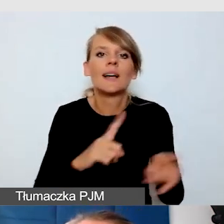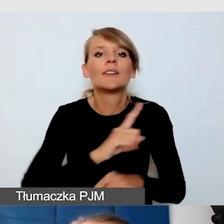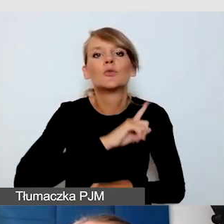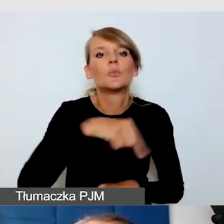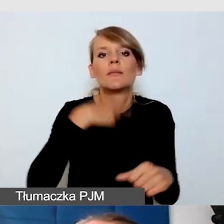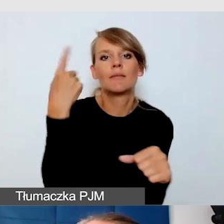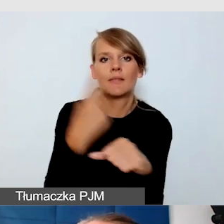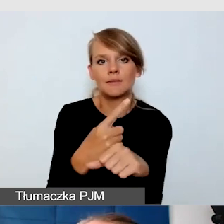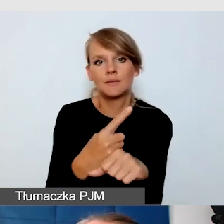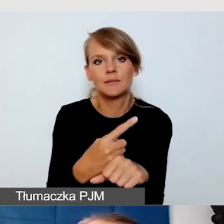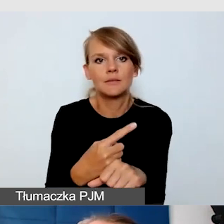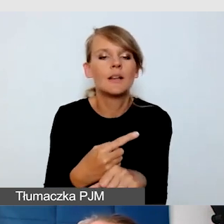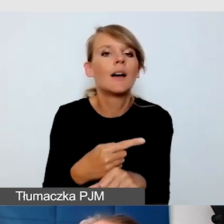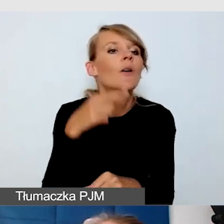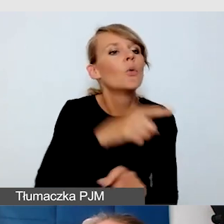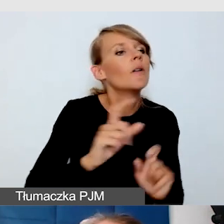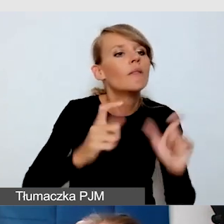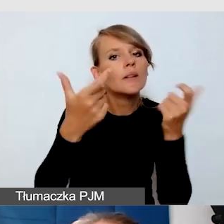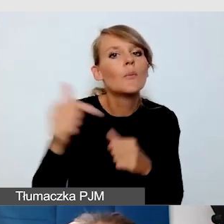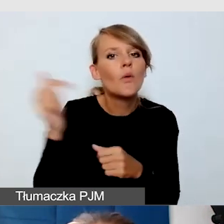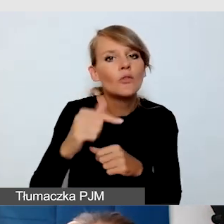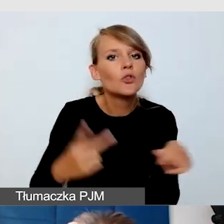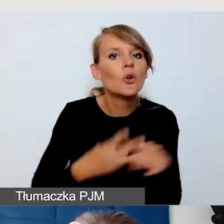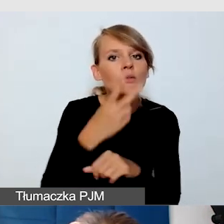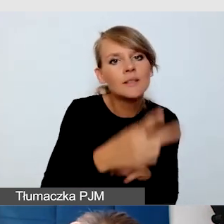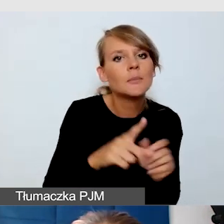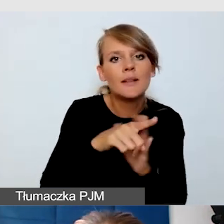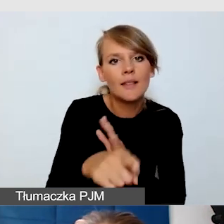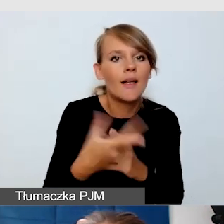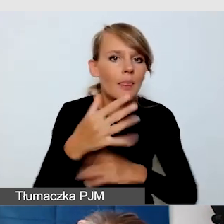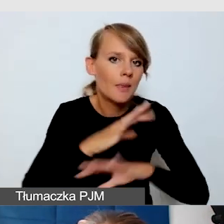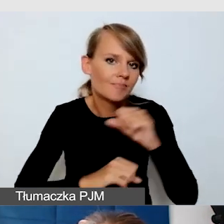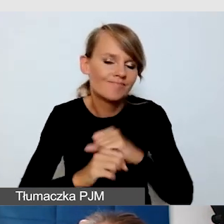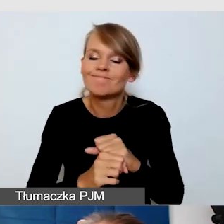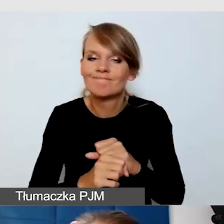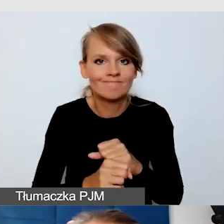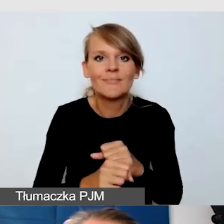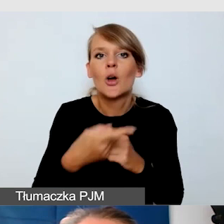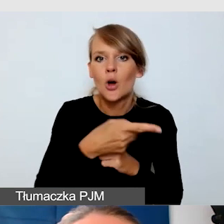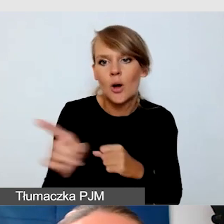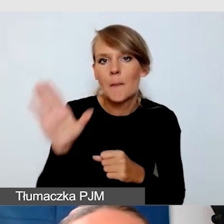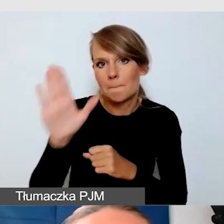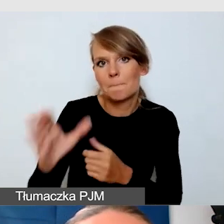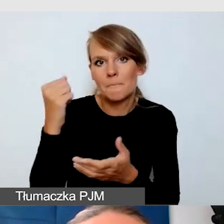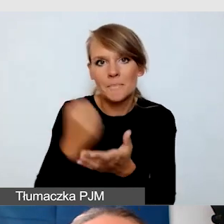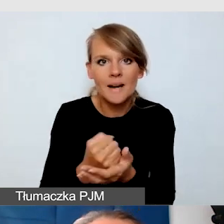jakie wydarzenia powinny być dostępne dla osób z niepełnosprawnością. To one mają prawo uczestniczyć w tym, czego potrzebują.